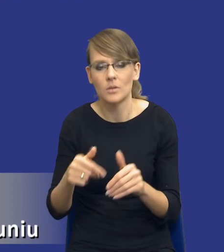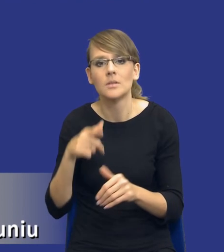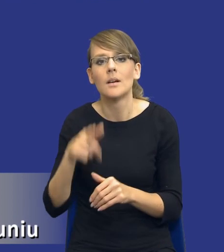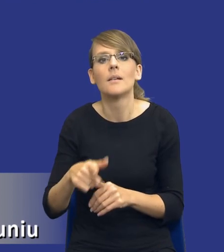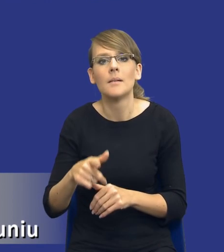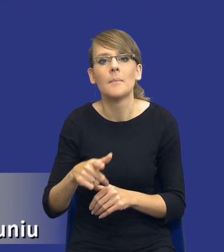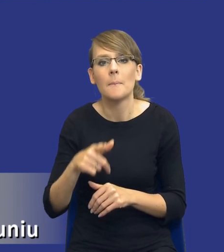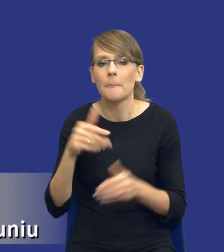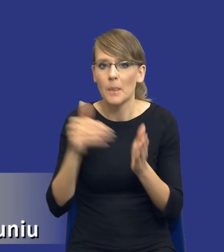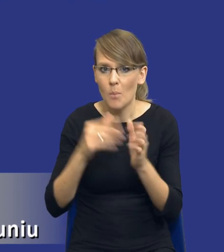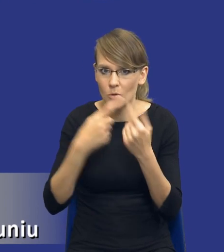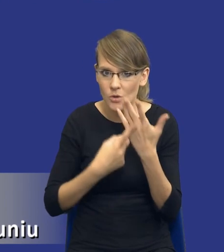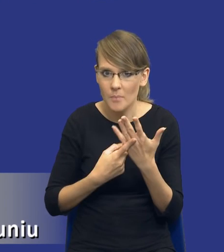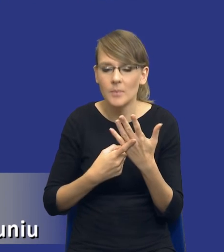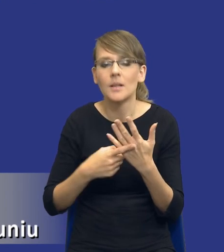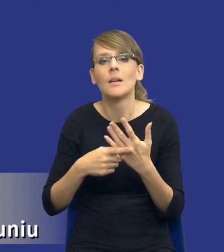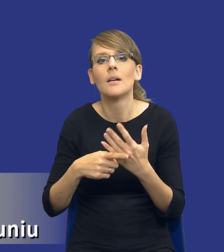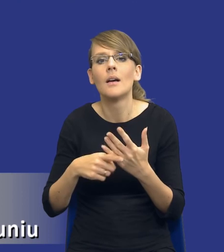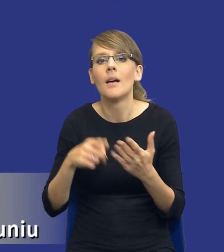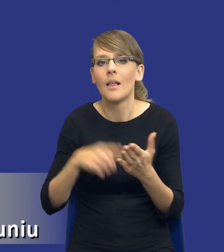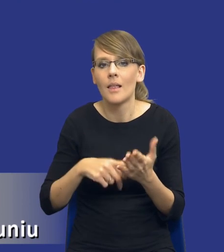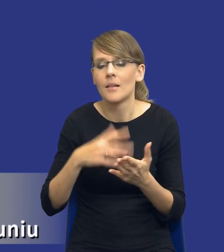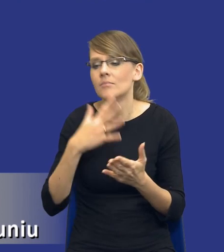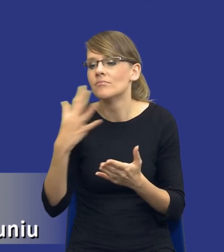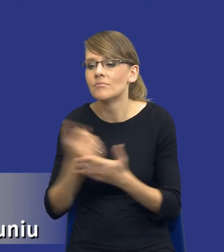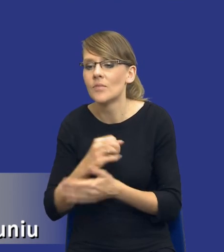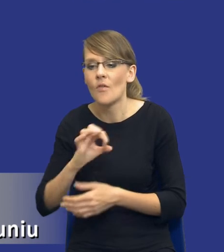zidentyfikowanych potrzeb z wykorzystaniem zasobów własnych. W związku z tym to może